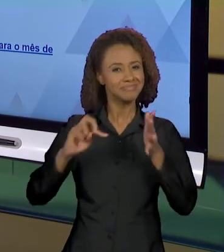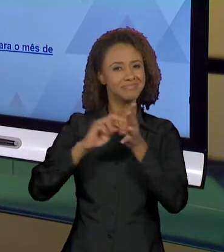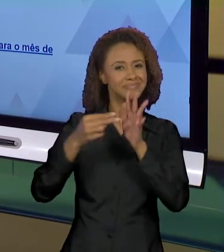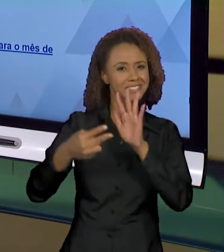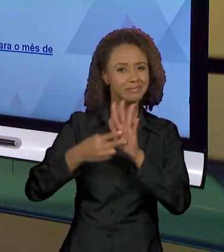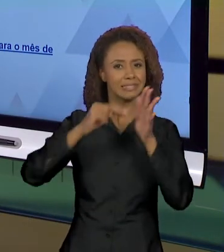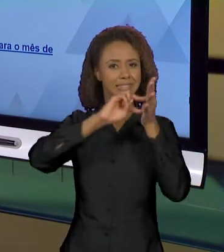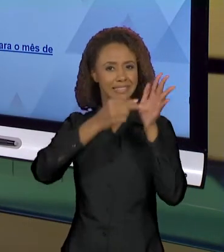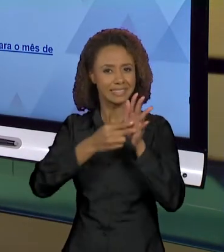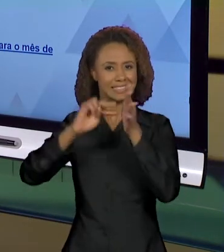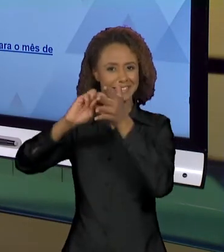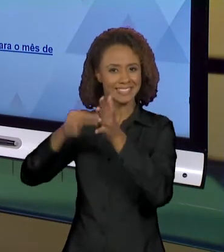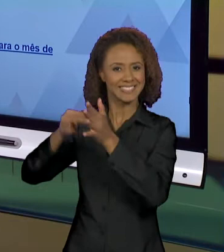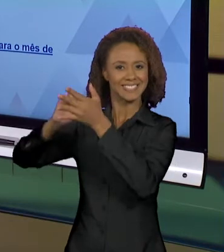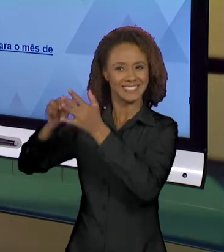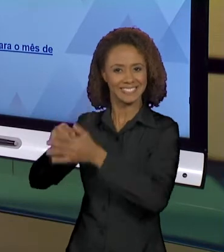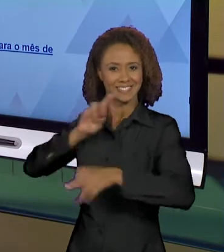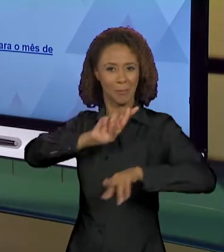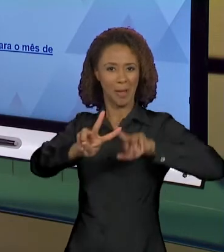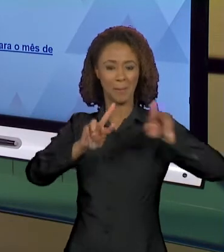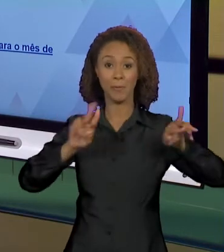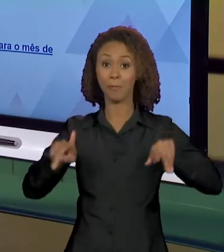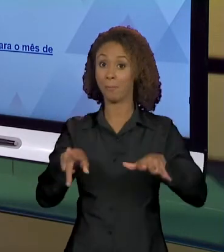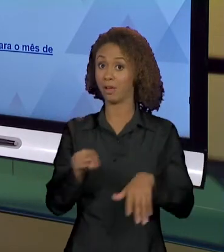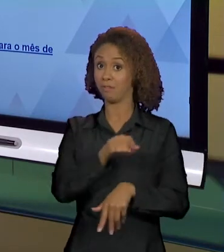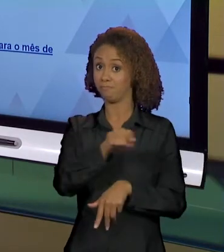DIFERENTES E O LEITOR PRECISA ESTAR ATENTO A